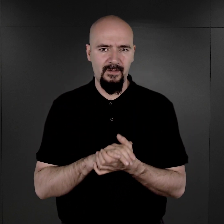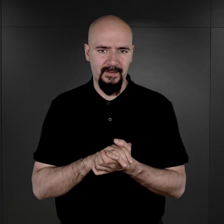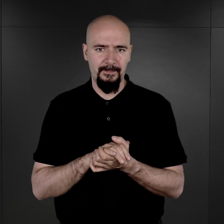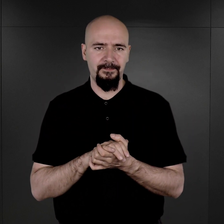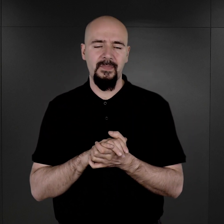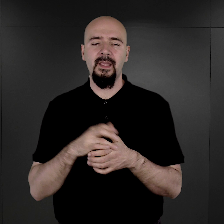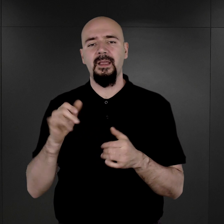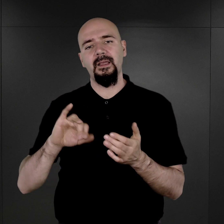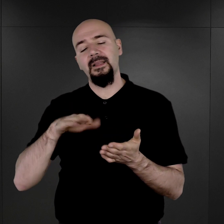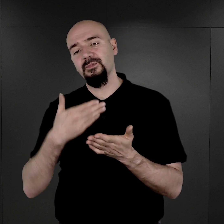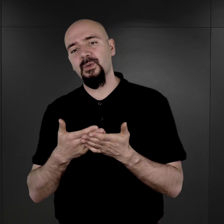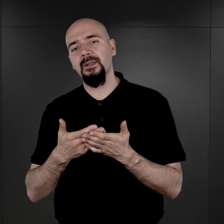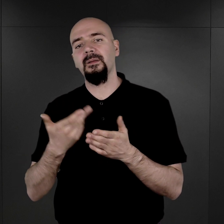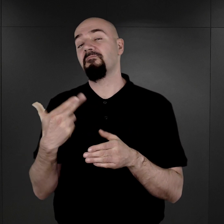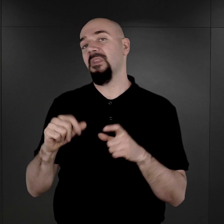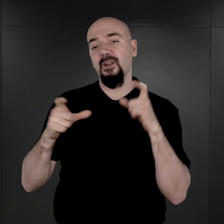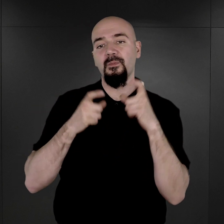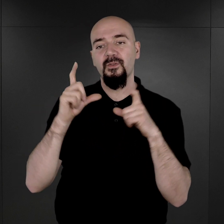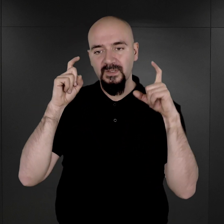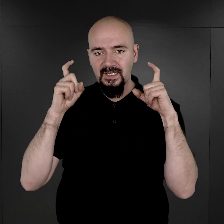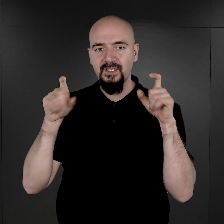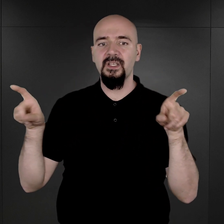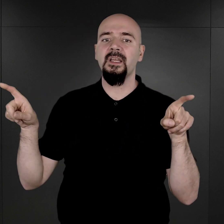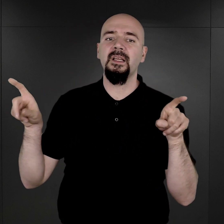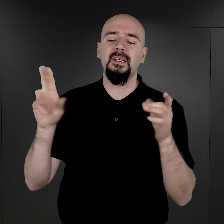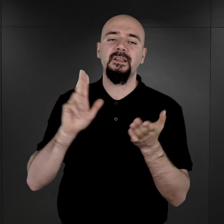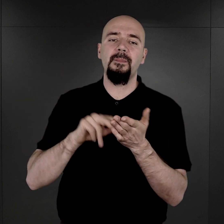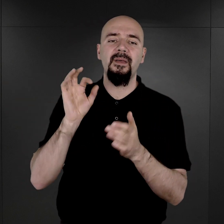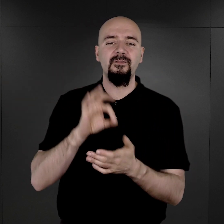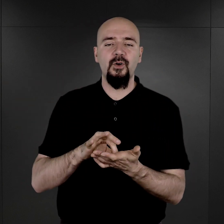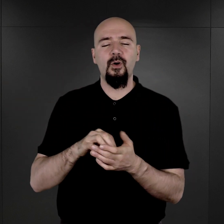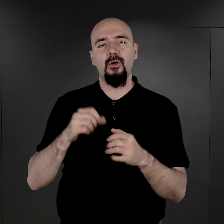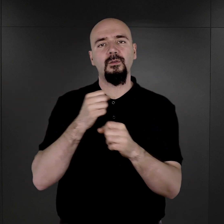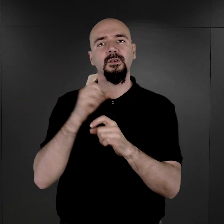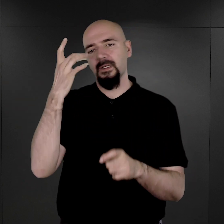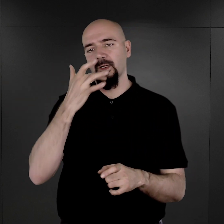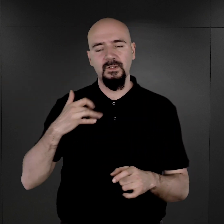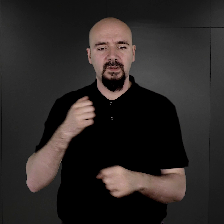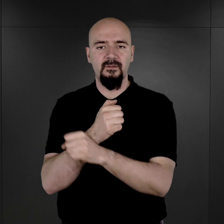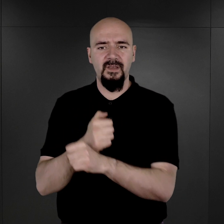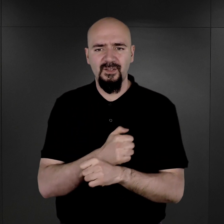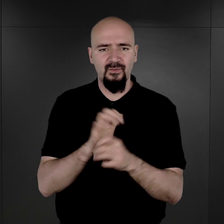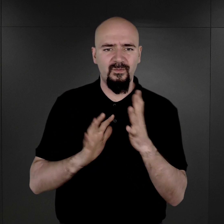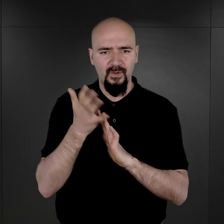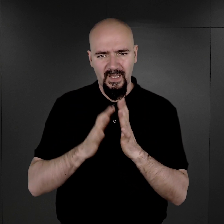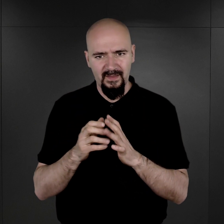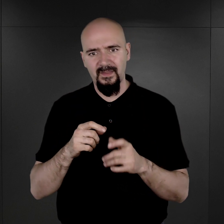I np. nie fotografowano też na pewno sowieckich jeńców wojennych, nie fotografowano więźniów policyjnych,